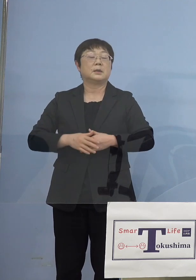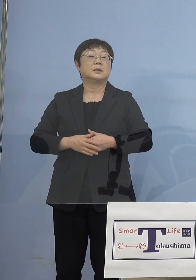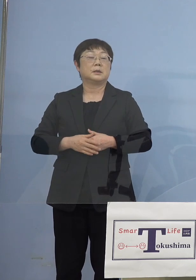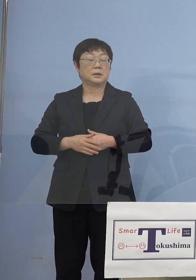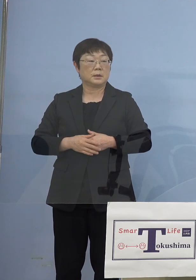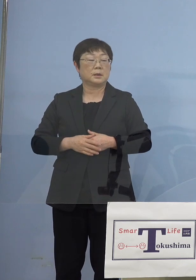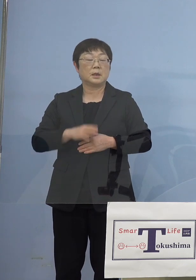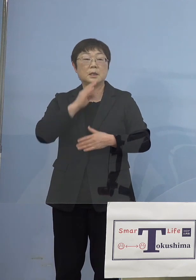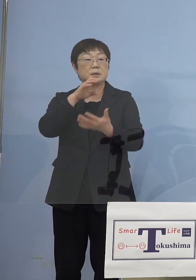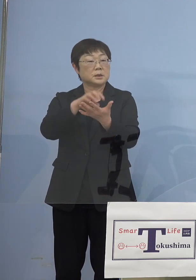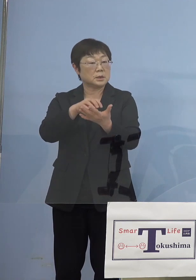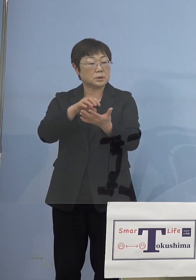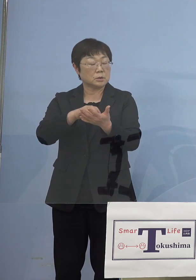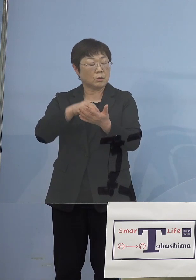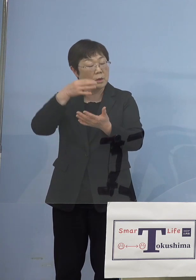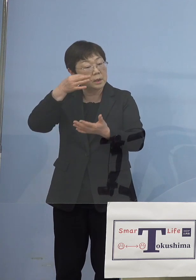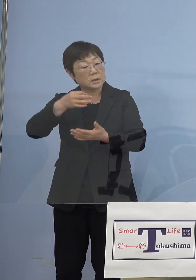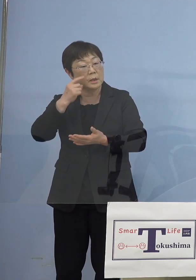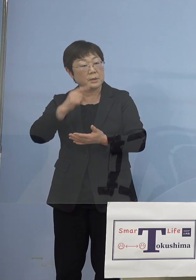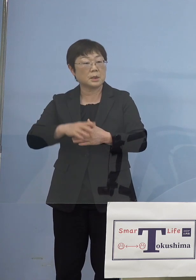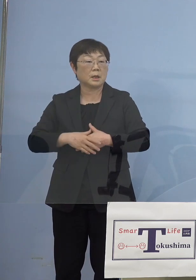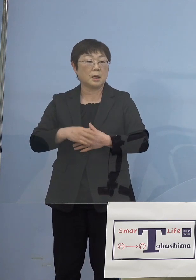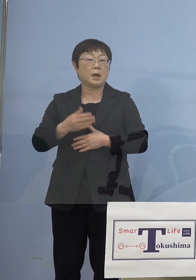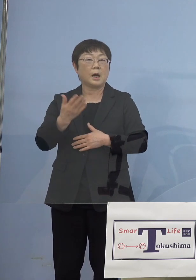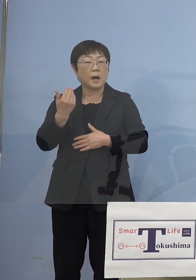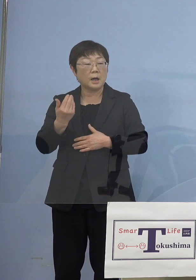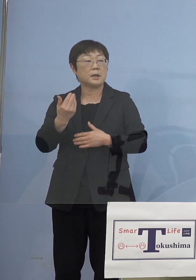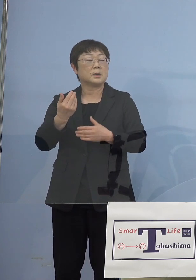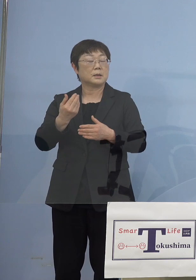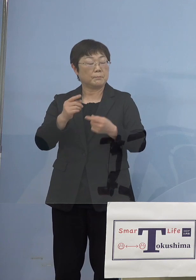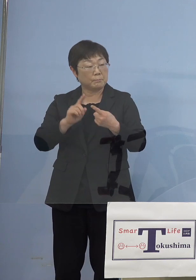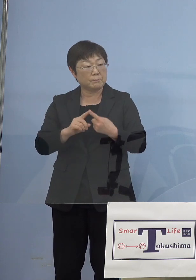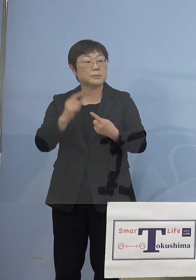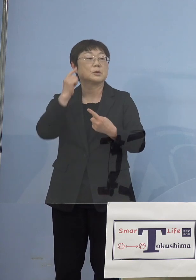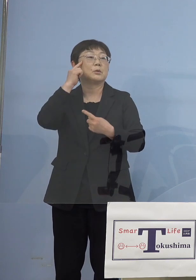として振り返ってみたらその時だったな ということですから当然